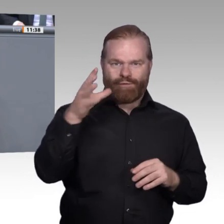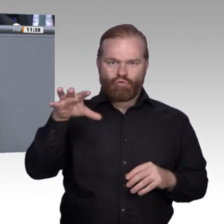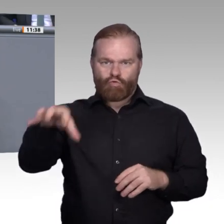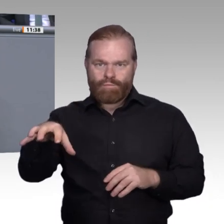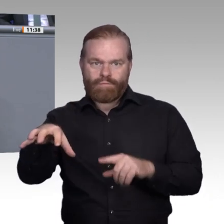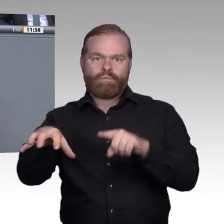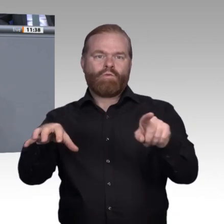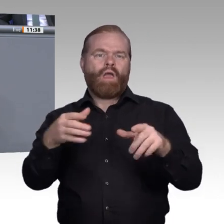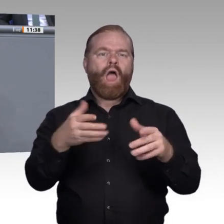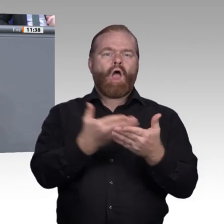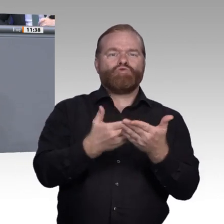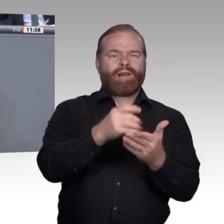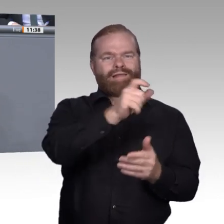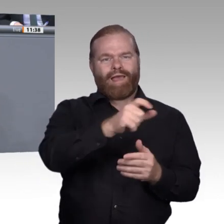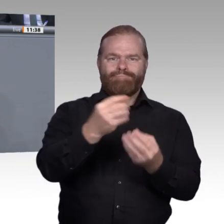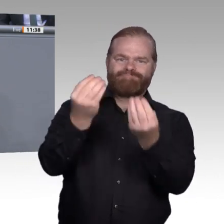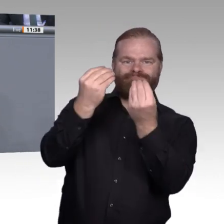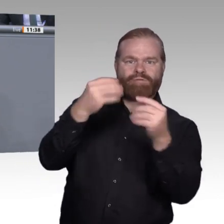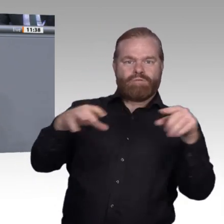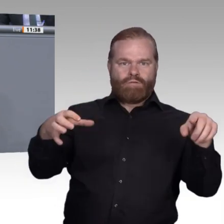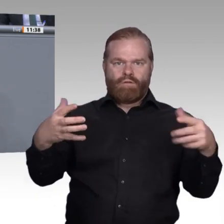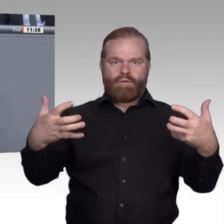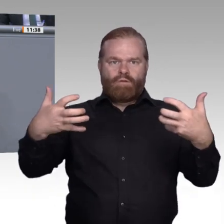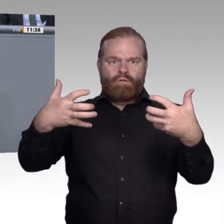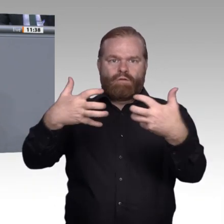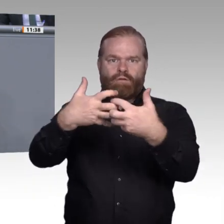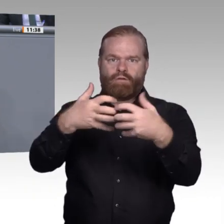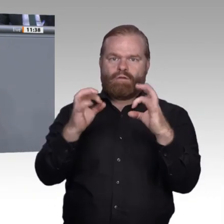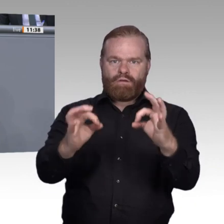von einer Zukunft der beruflichen Bildung wahr werden kann, in der die Entscheidung